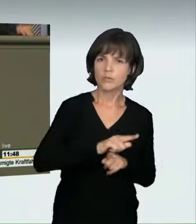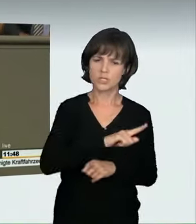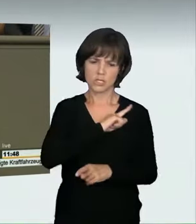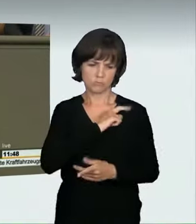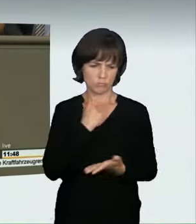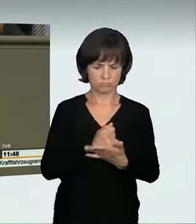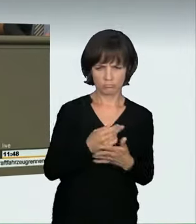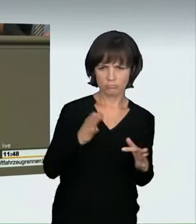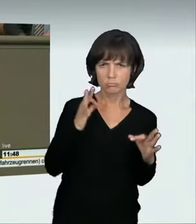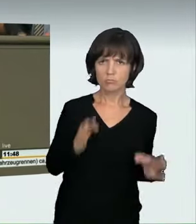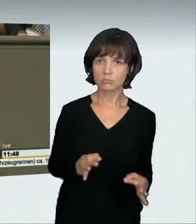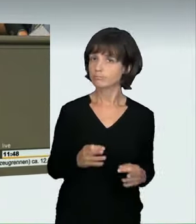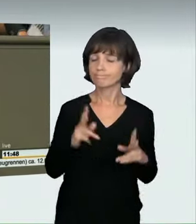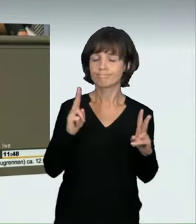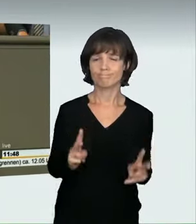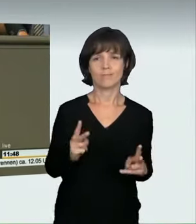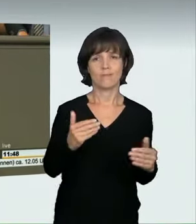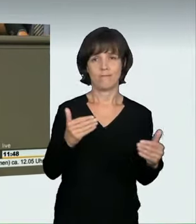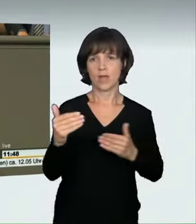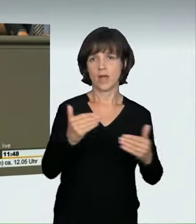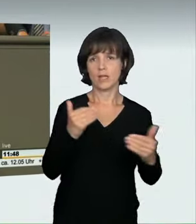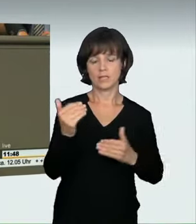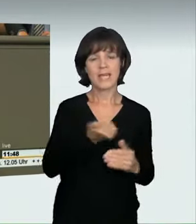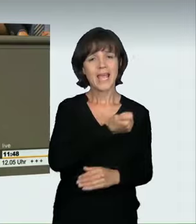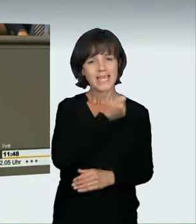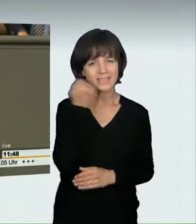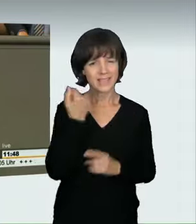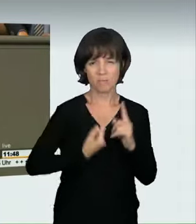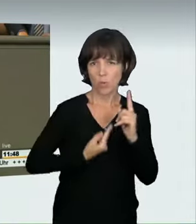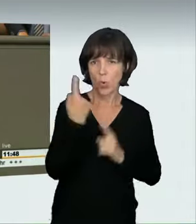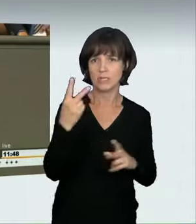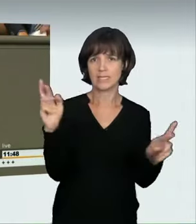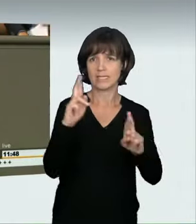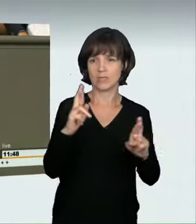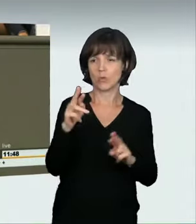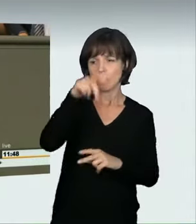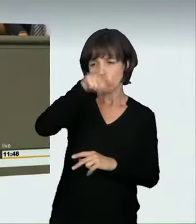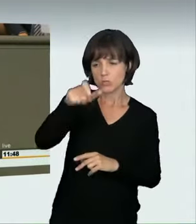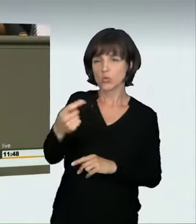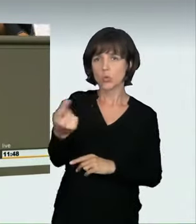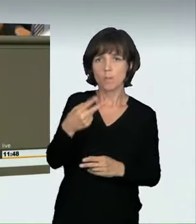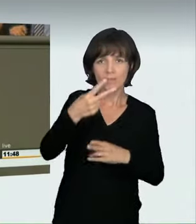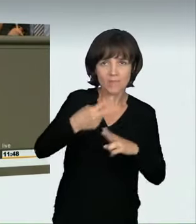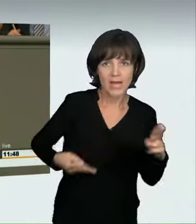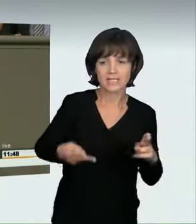sondern das ist ein Verhalten, das ein extrem hohes Verletzungs- und Tötungspotenzial hat. Ein solches Verhalten halten wir nicht für sozial,